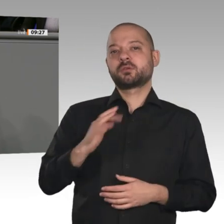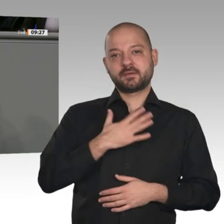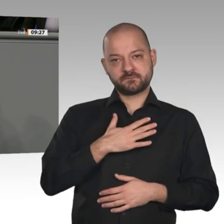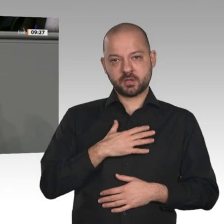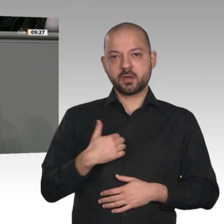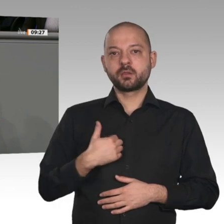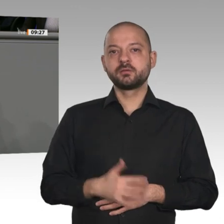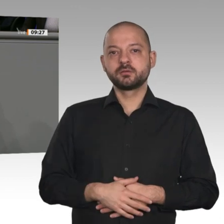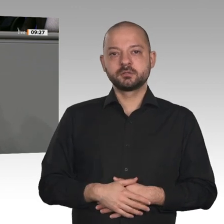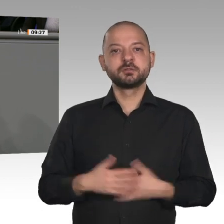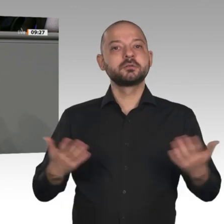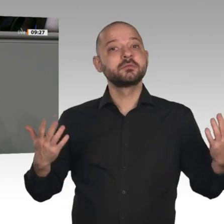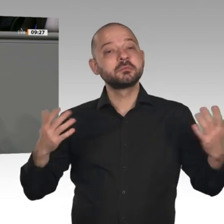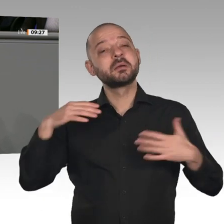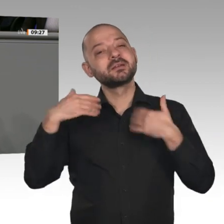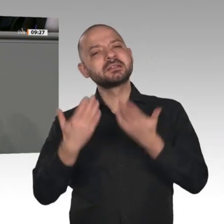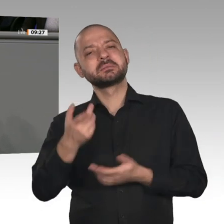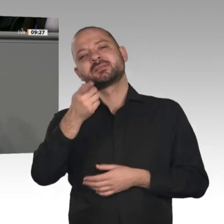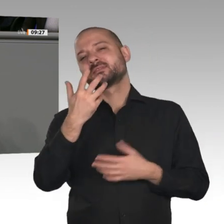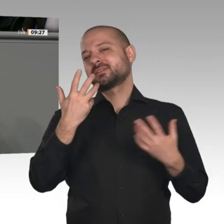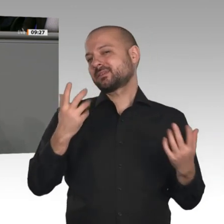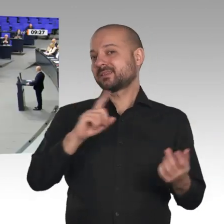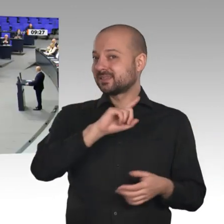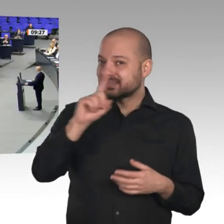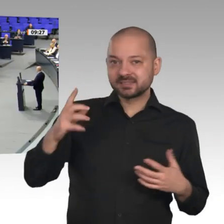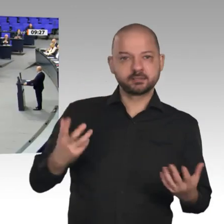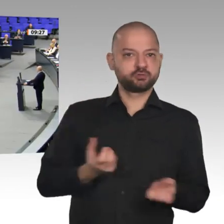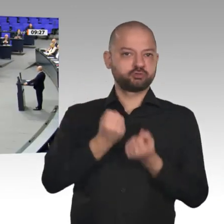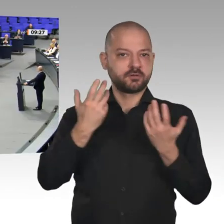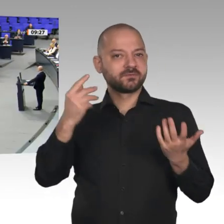in der Regierung nicht umgesetzt werden. Da, meine Damen und Herren, sähen wir Sie